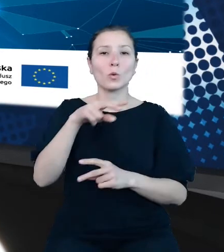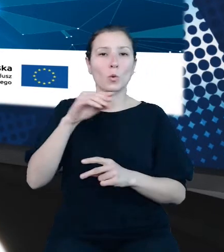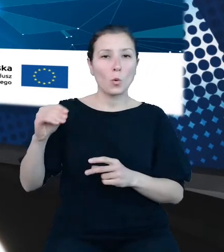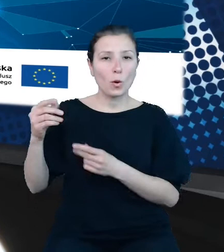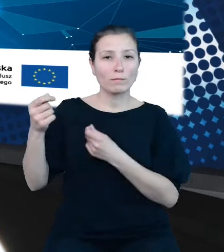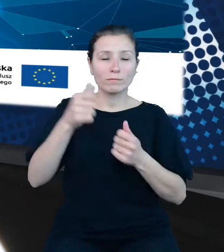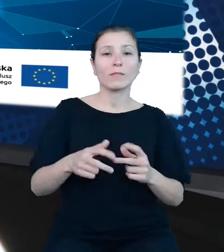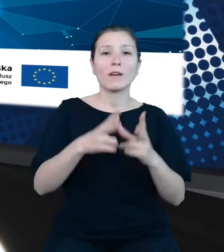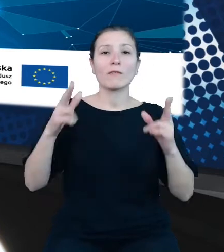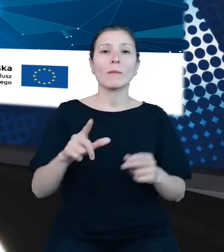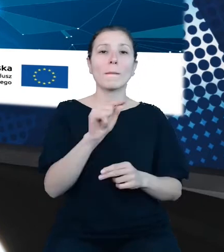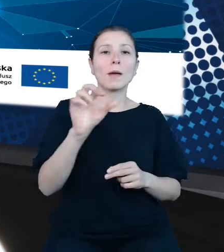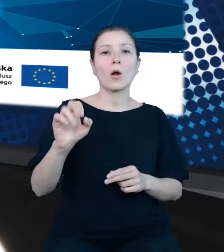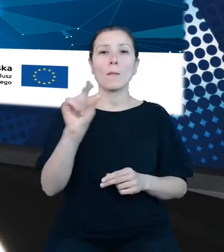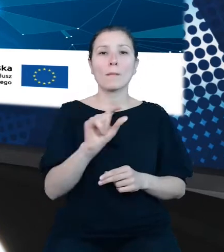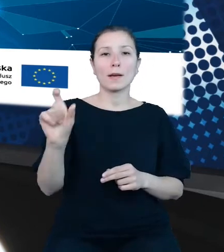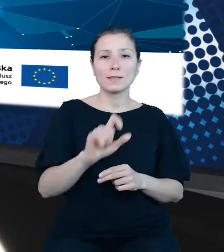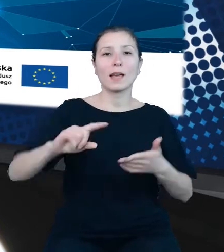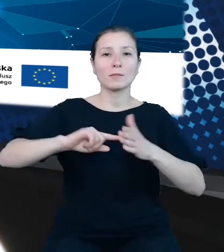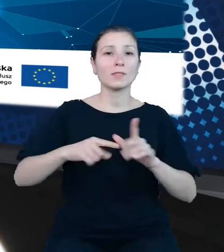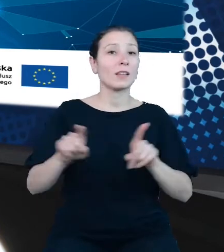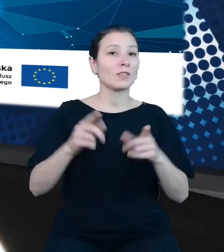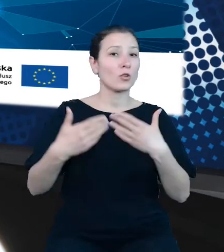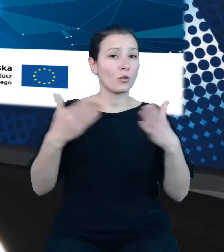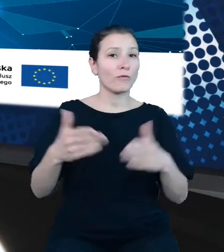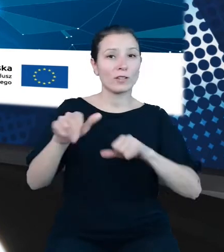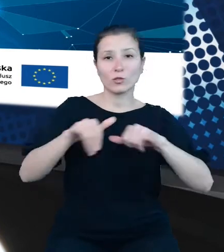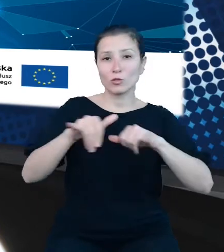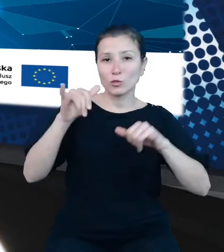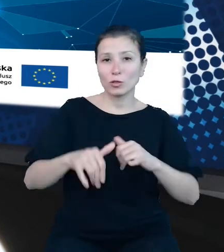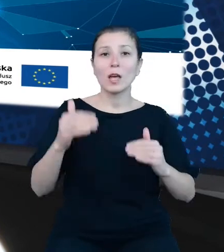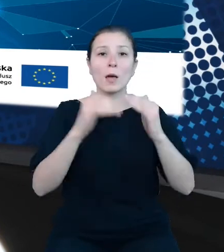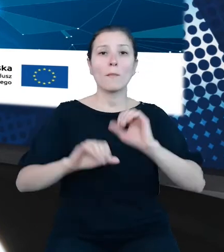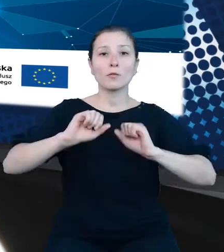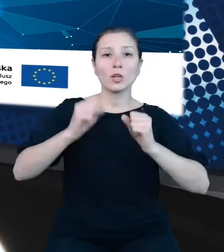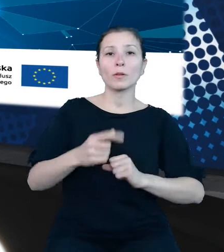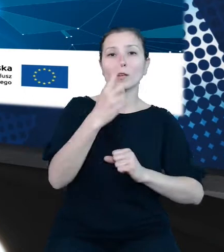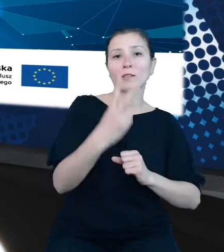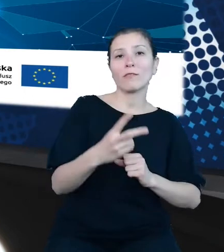e-administracja i otwarty rząd, poddziałanie 2 3 1, cyfrowe udostępnienie informacji sektora